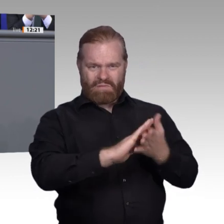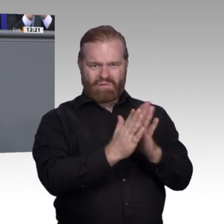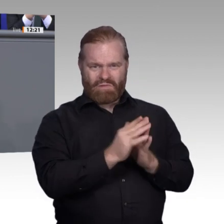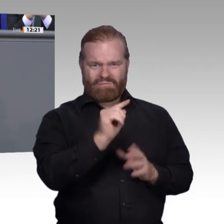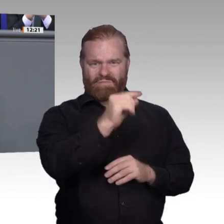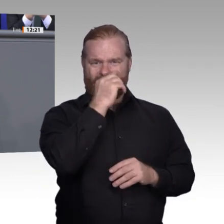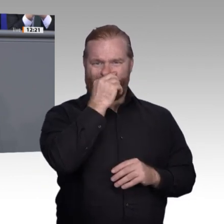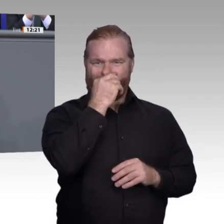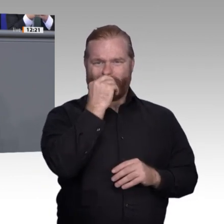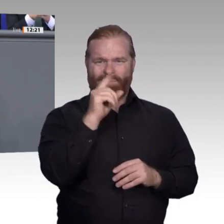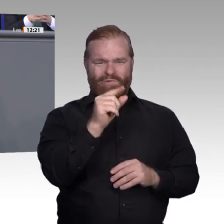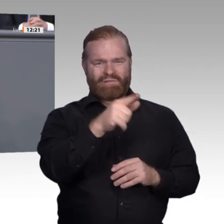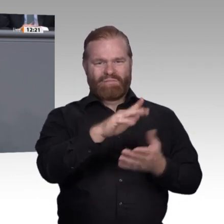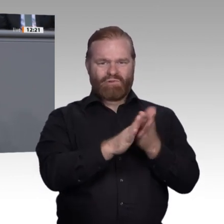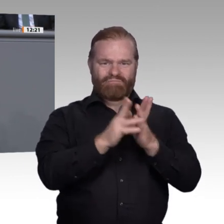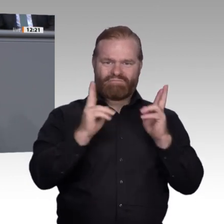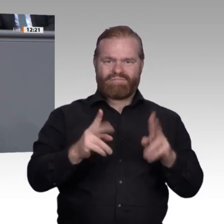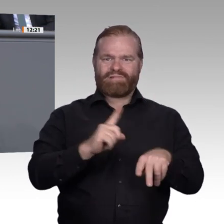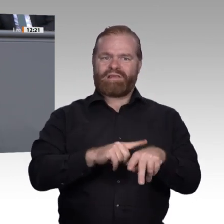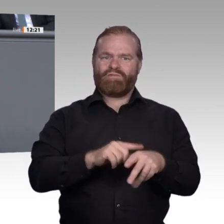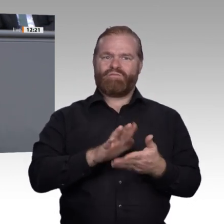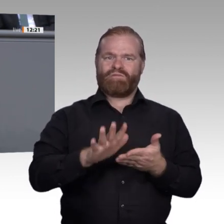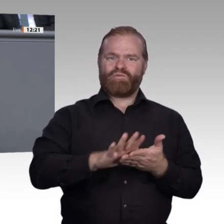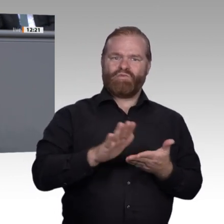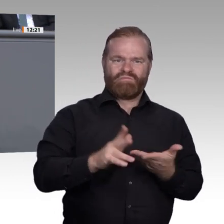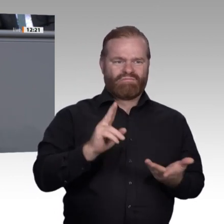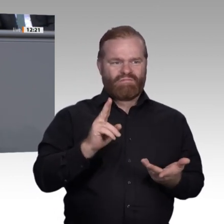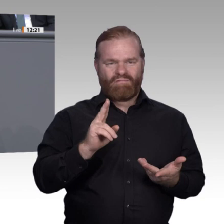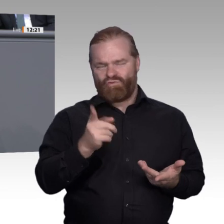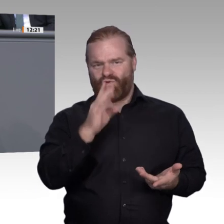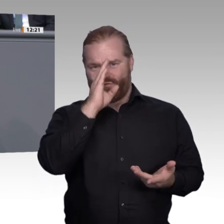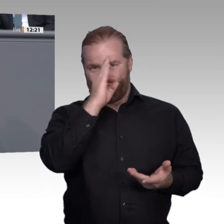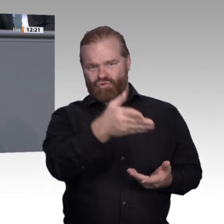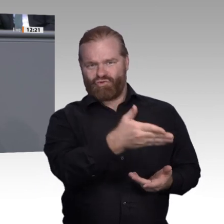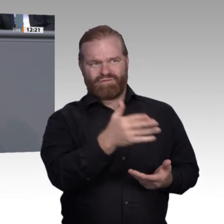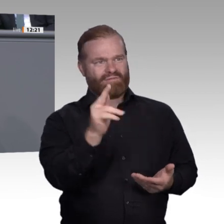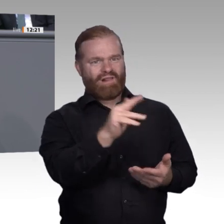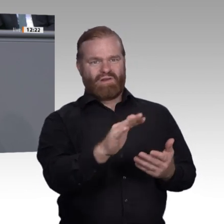stehen: die mangelnde Anerkennung der beruflichen Bildung, das mangelnde Verständnis davon,